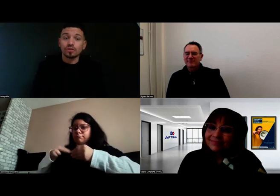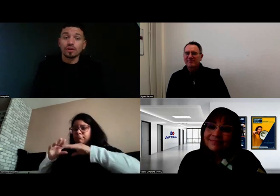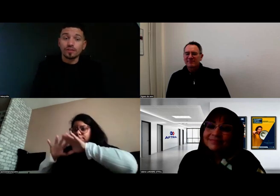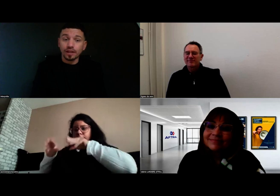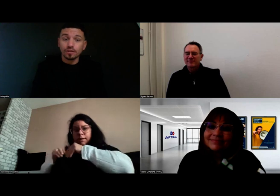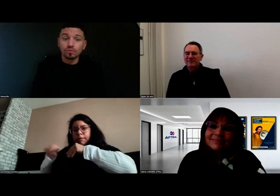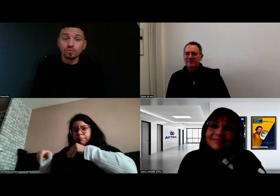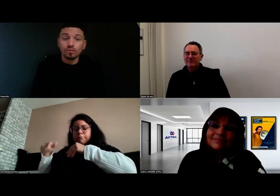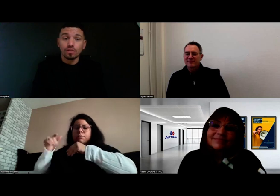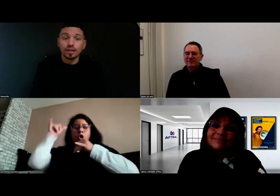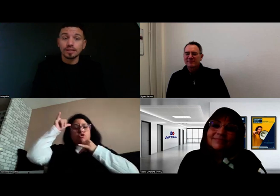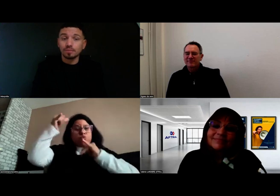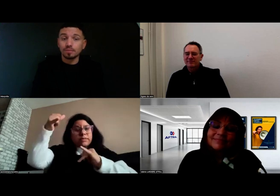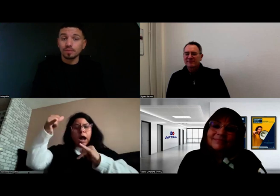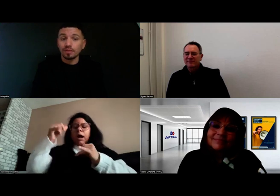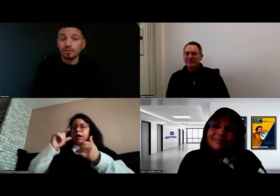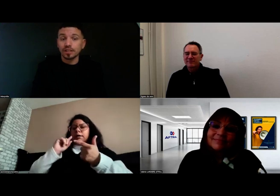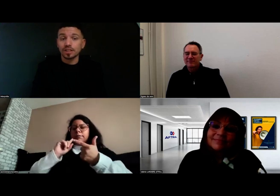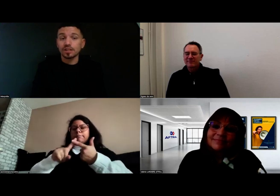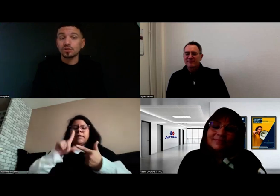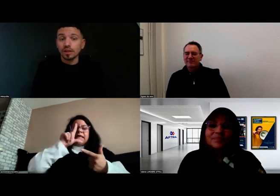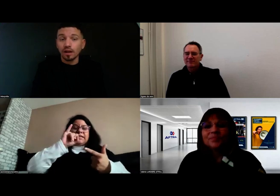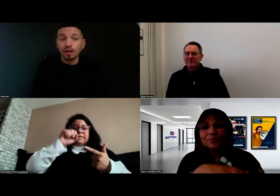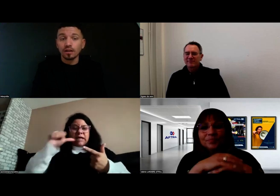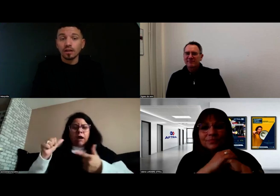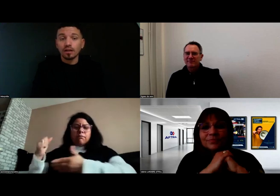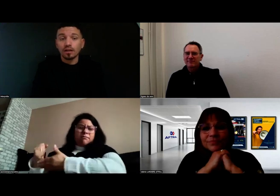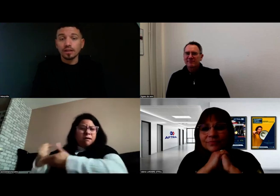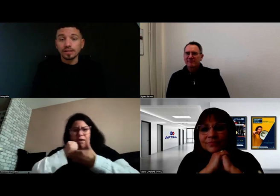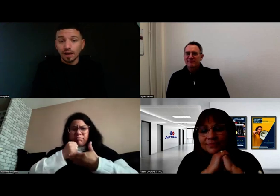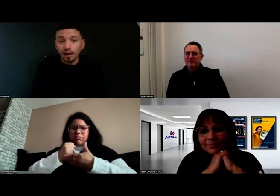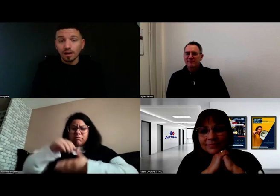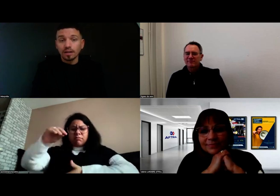Que ce soit Fred ou l'équipe avec qui j'étais, Julien, Lisa,